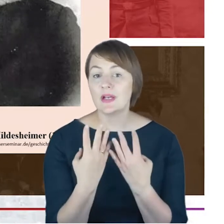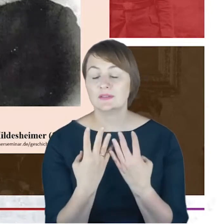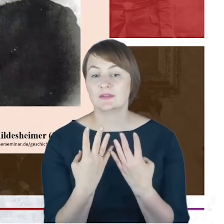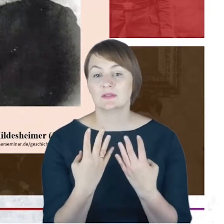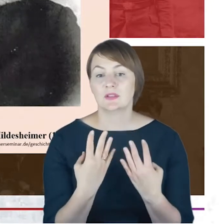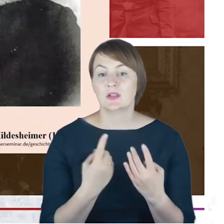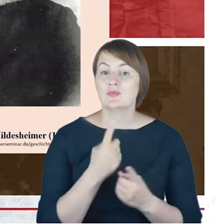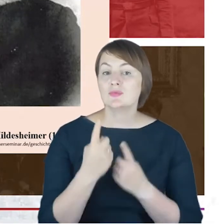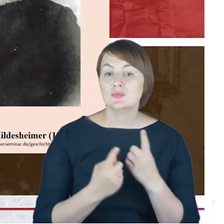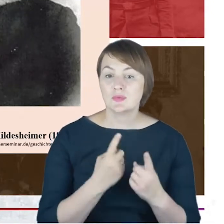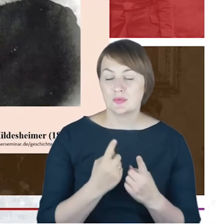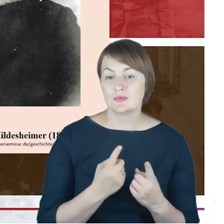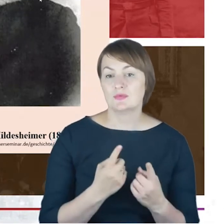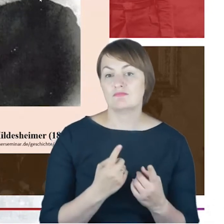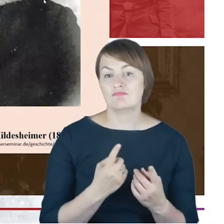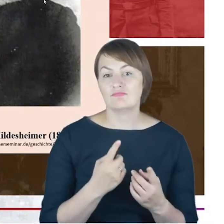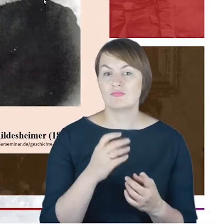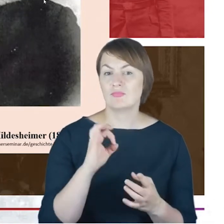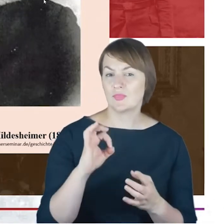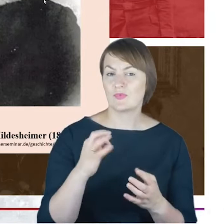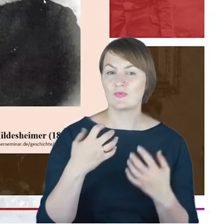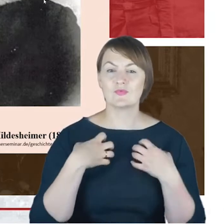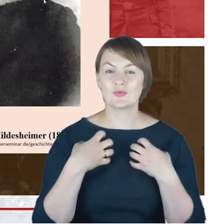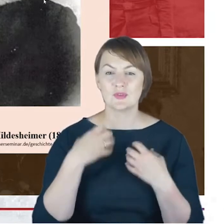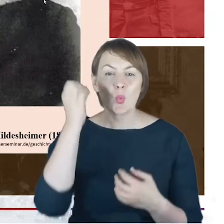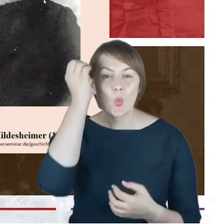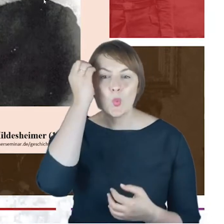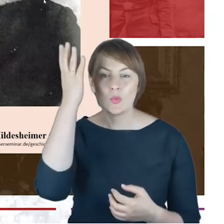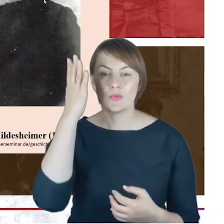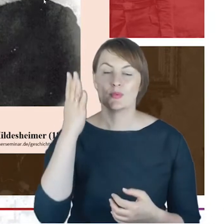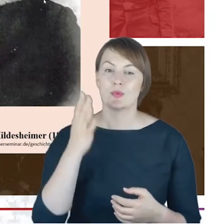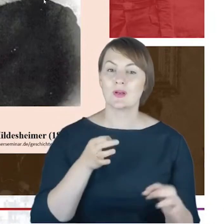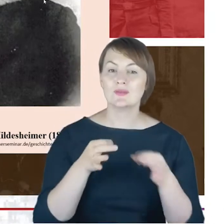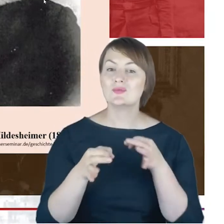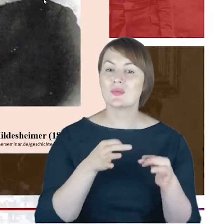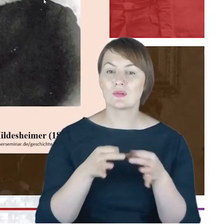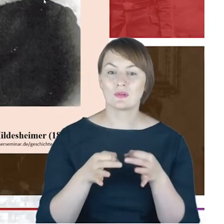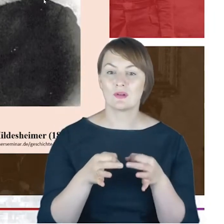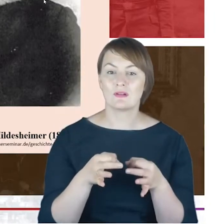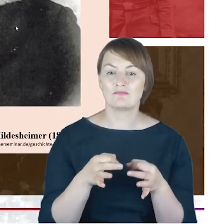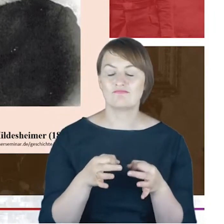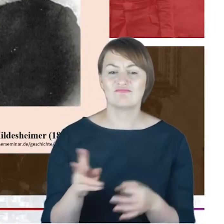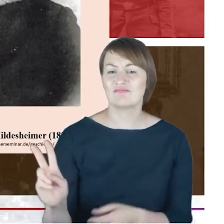może bardziej biografie kulturową Rabina Jacoba Cohna: kim jest sportretowany mężczyzna